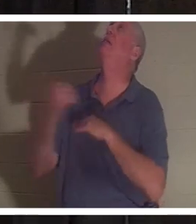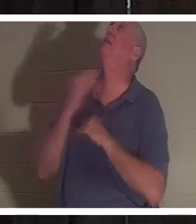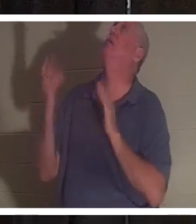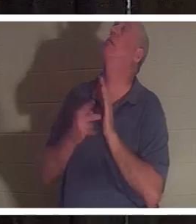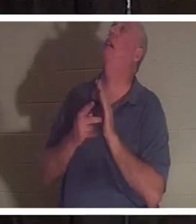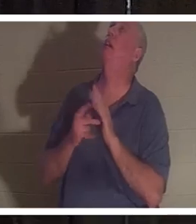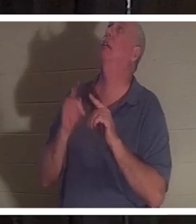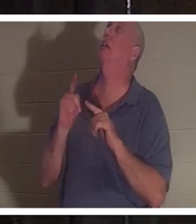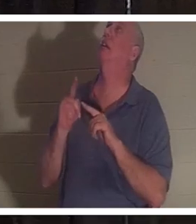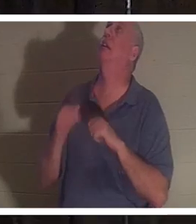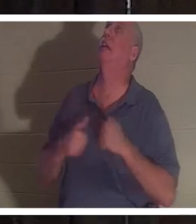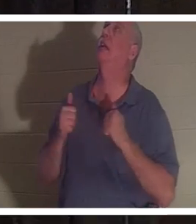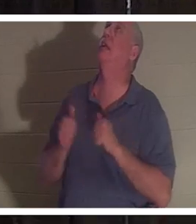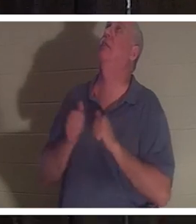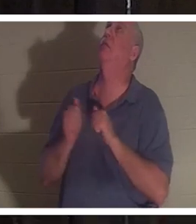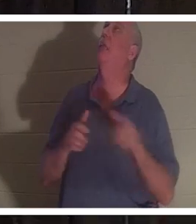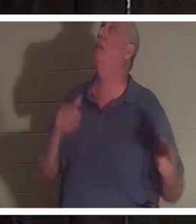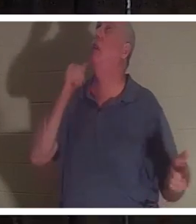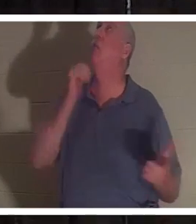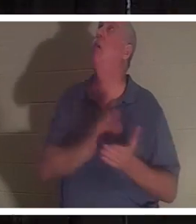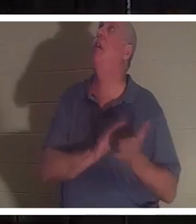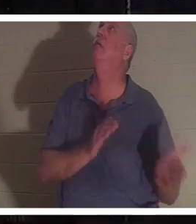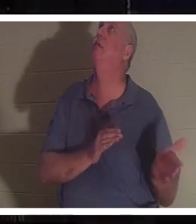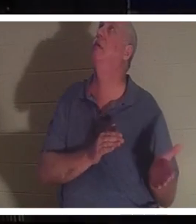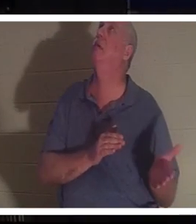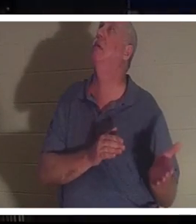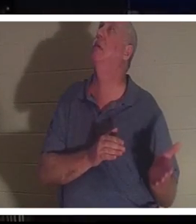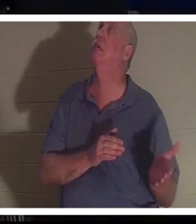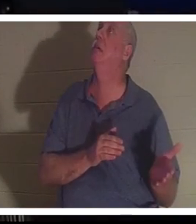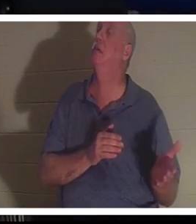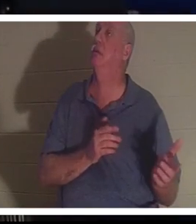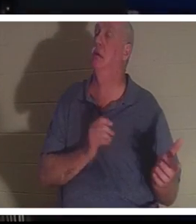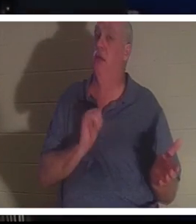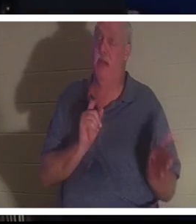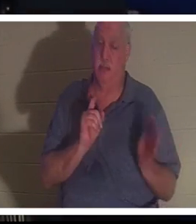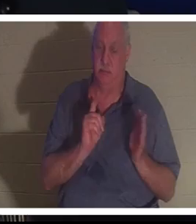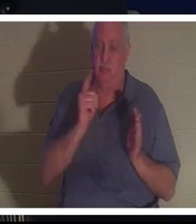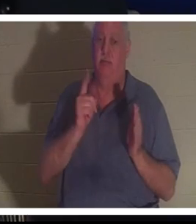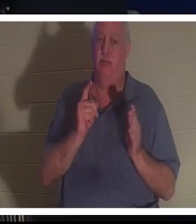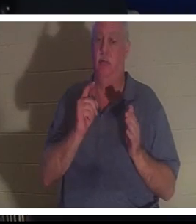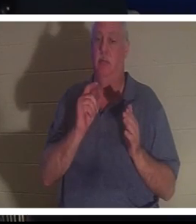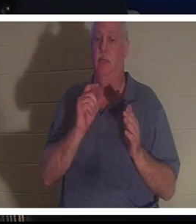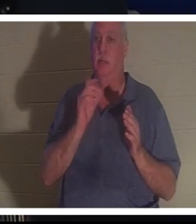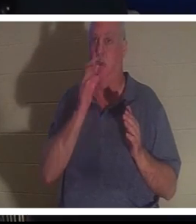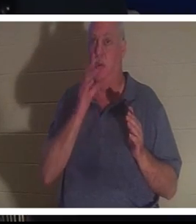。彼女を送り返してください！」と 彼は言いました。 そしてまさにその瞬間、クリスティーヌは主の前にいました。